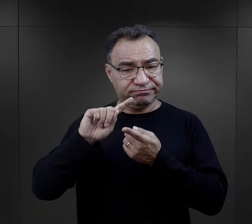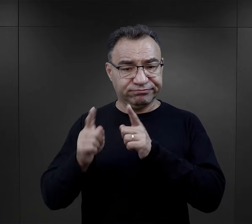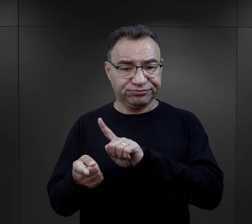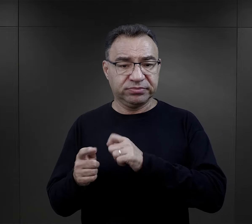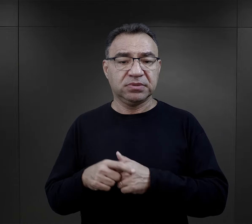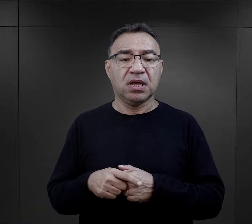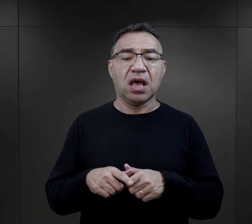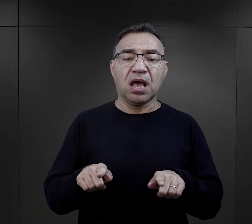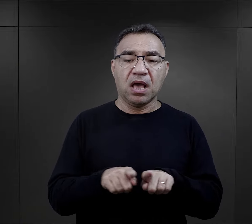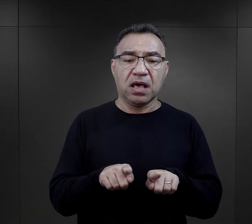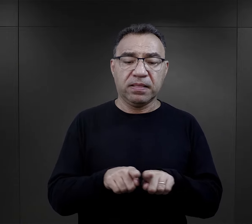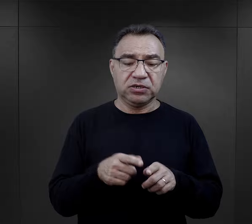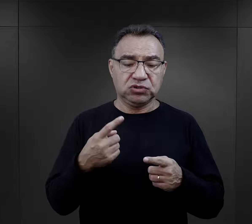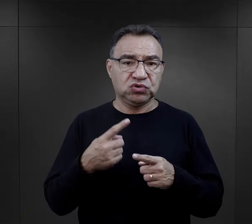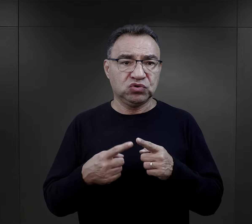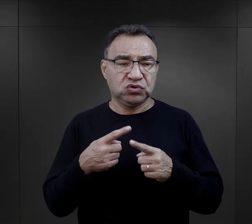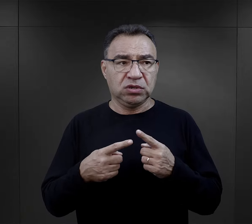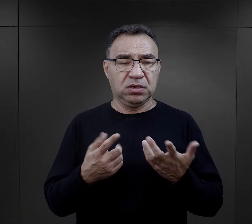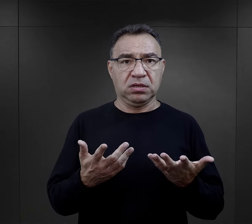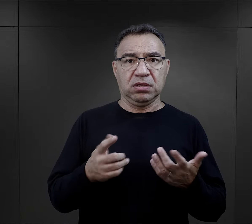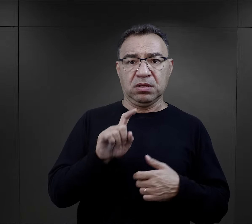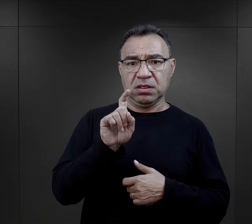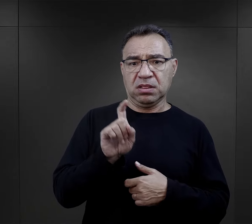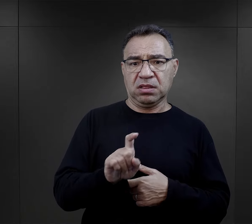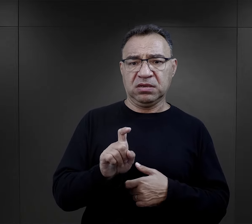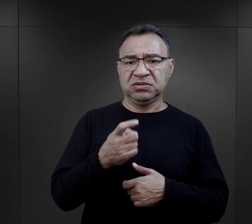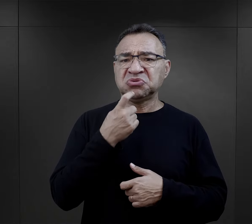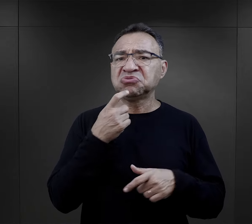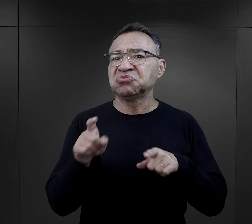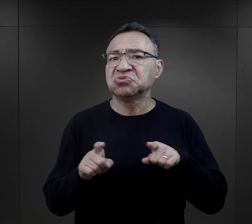ale też było to taką zagadką dla więźniów, co to oznacza.